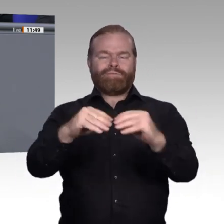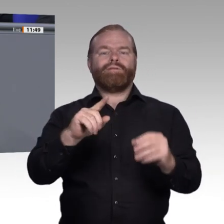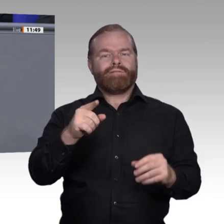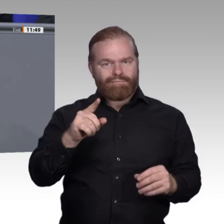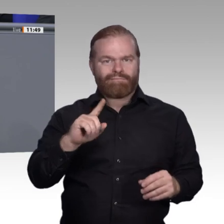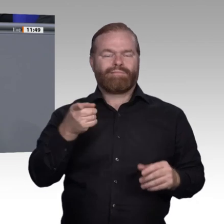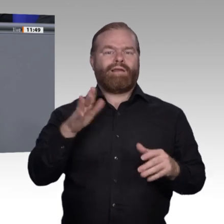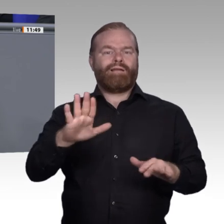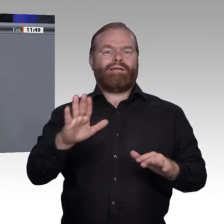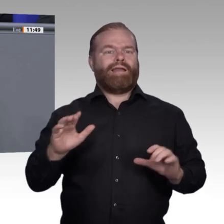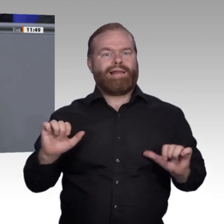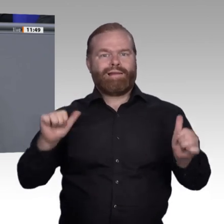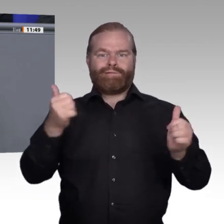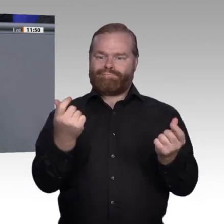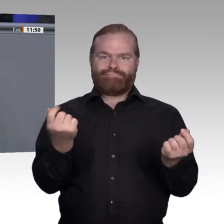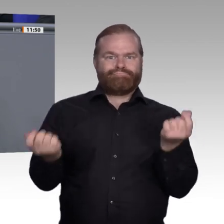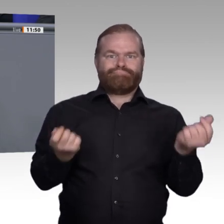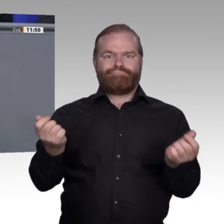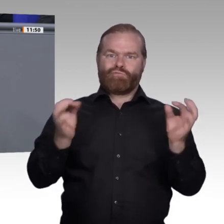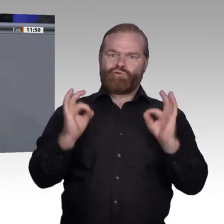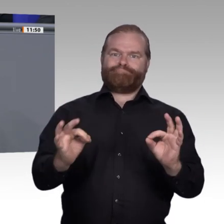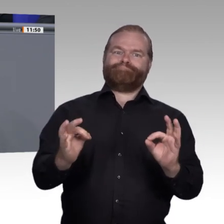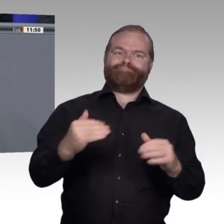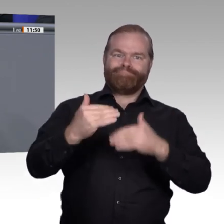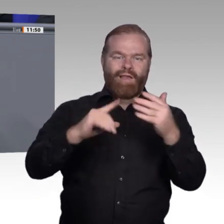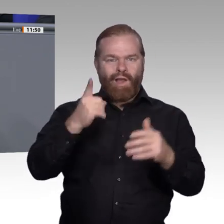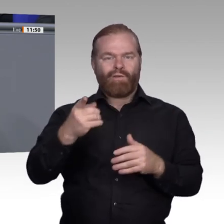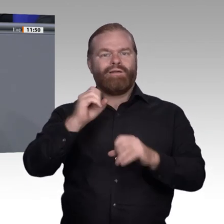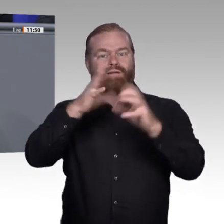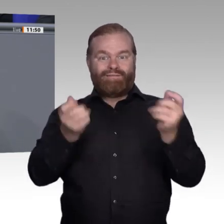zwischen der öffentlichen Hand und den Sozialpartnern geschaffen, sodass wir auch